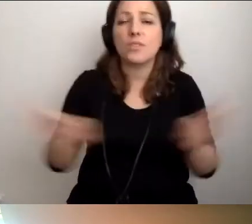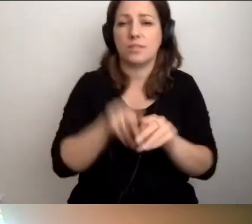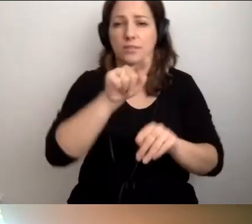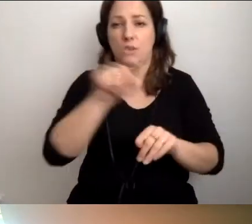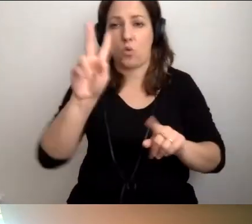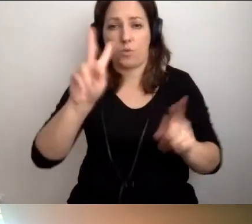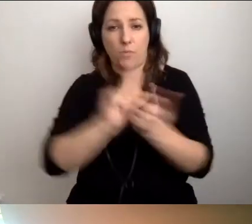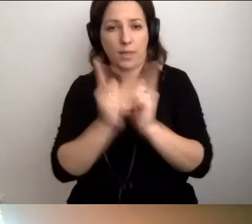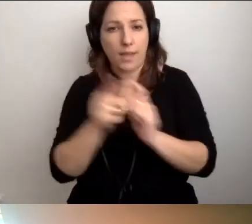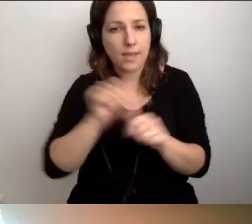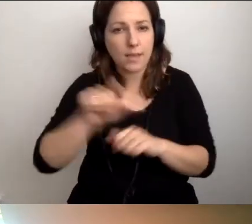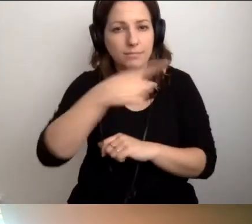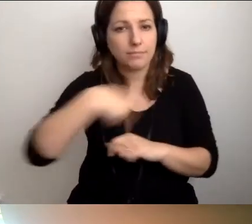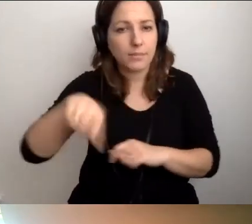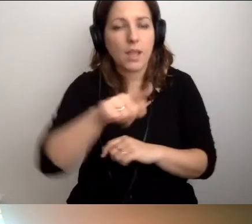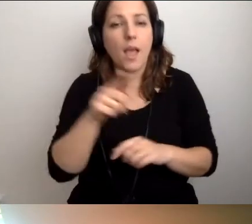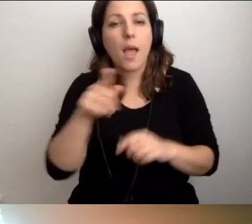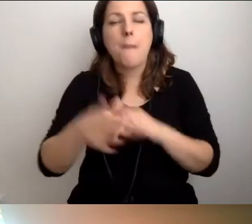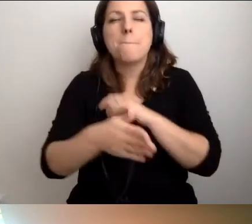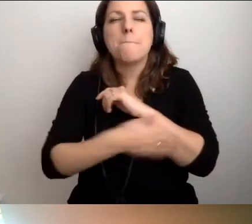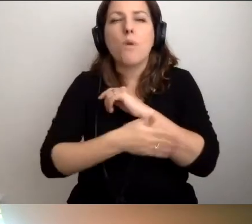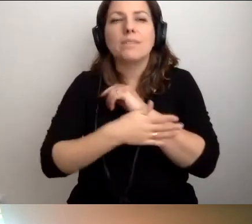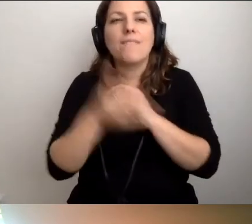że podstaw dostępności nie wprowadza się w szkole.